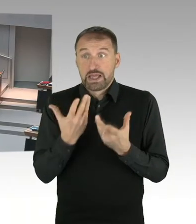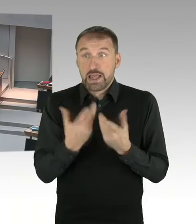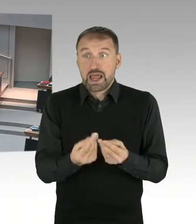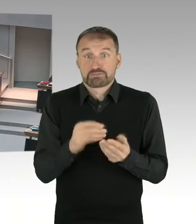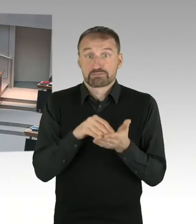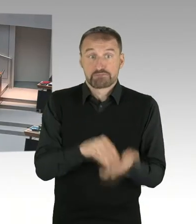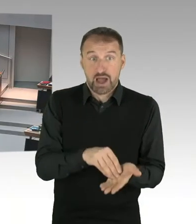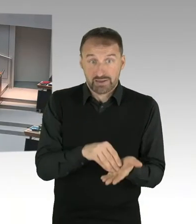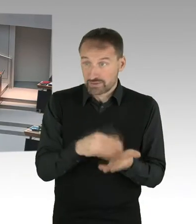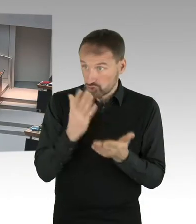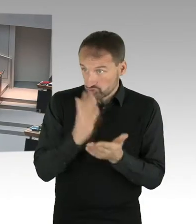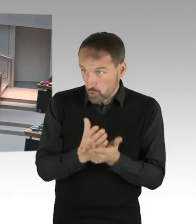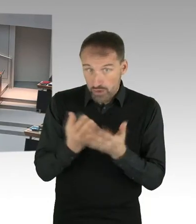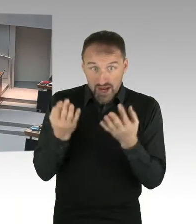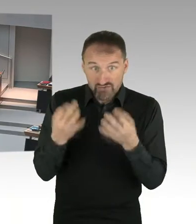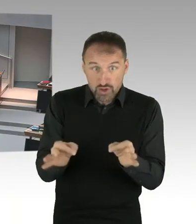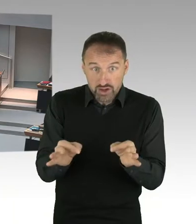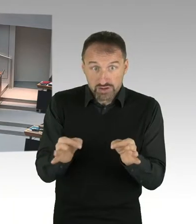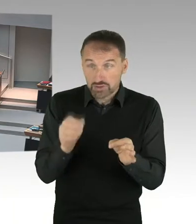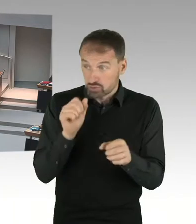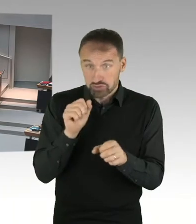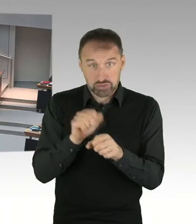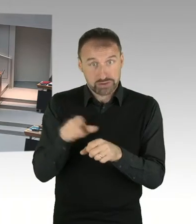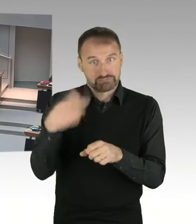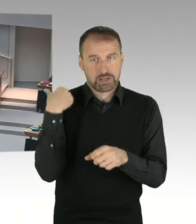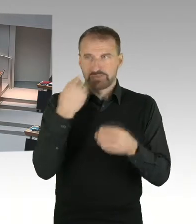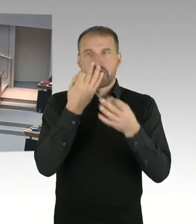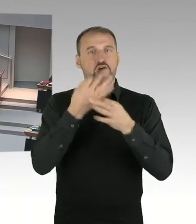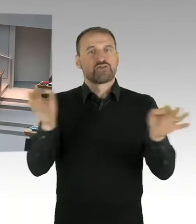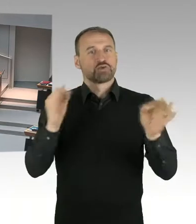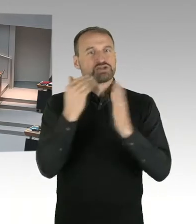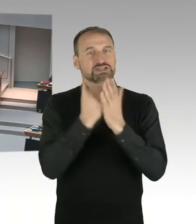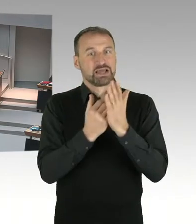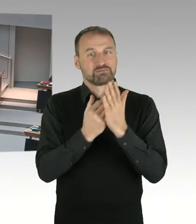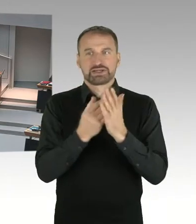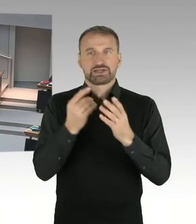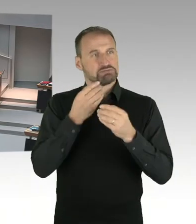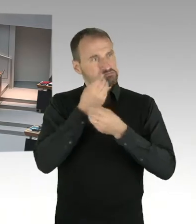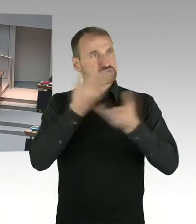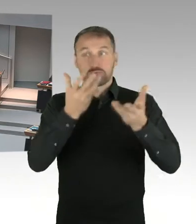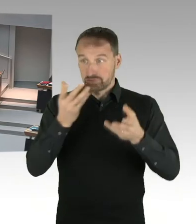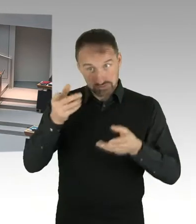(Sprecherwechsel) Sehr geehrter Herr Präsident, sehr geehrte Frau Ludwig, sehr geehrte Damen und Herren. Das ist richtig, Frau Lompscher baut da nicht,